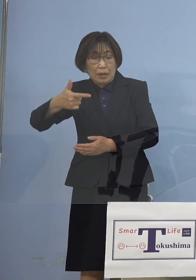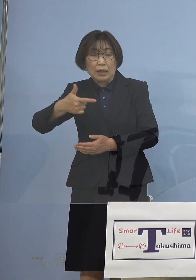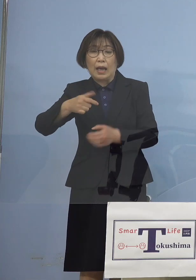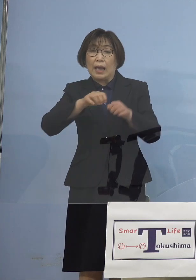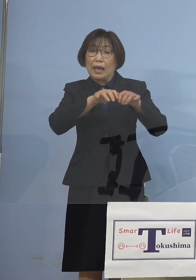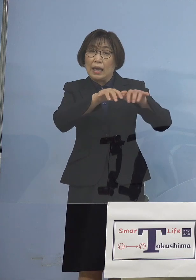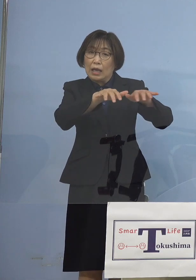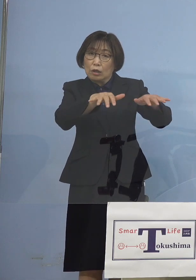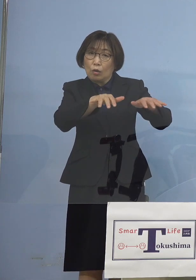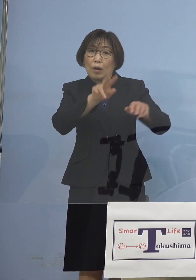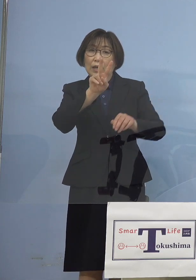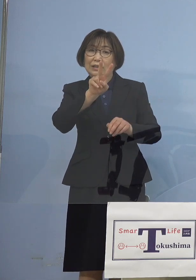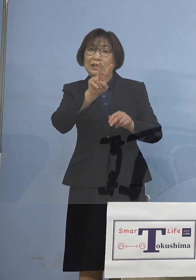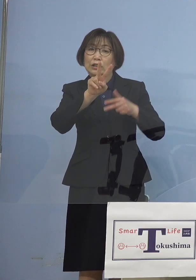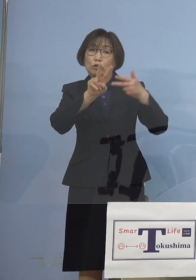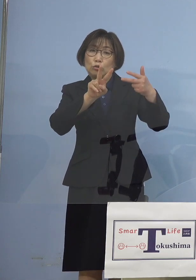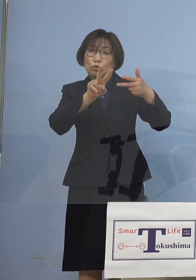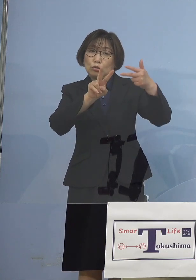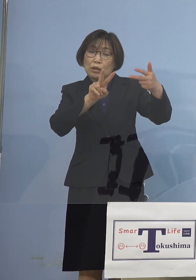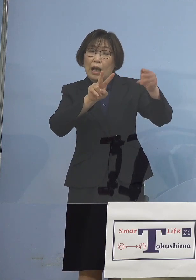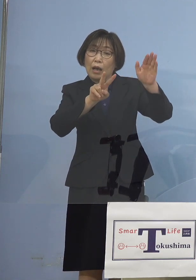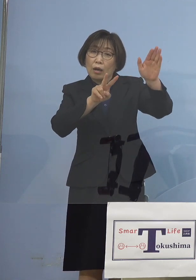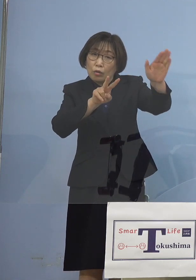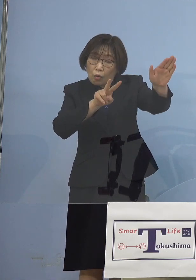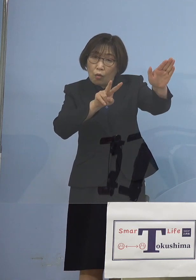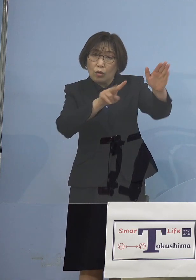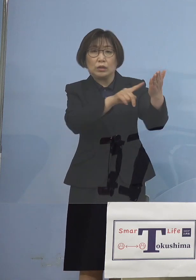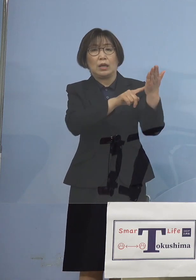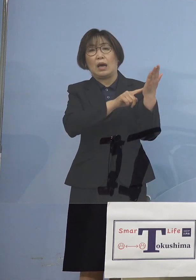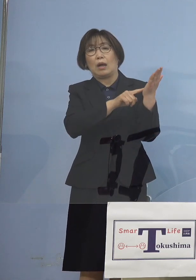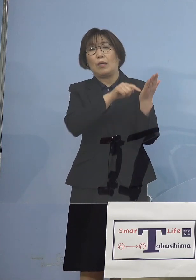これを1つの キーワードとさせていただきまして